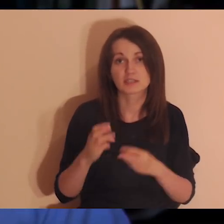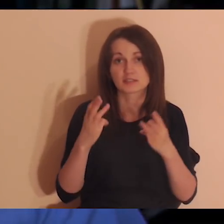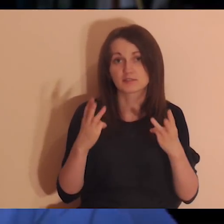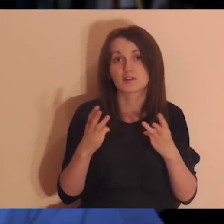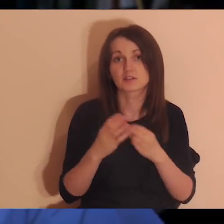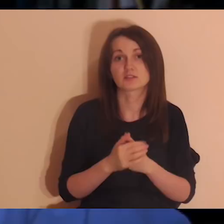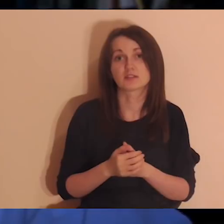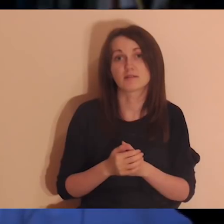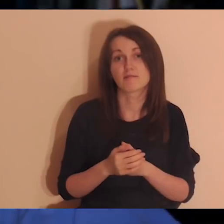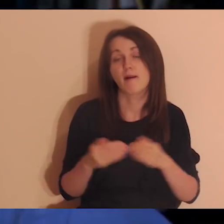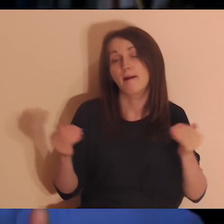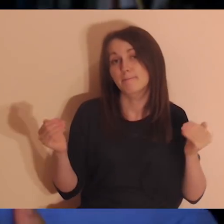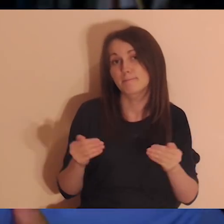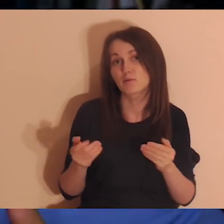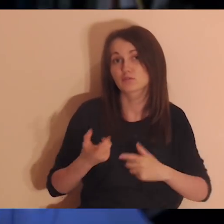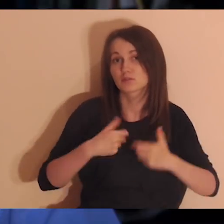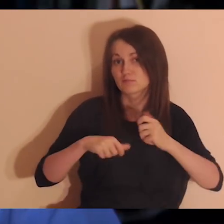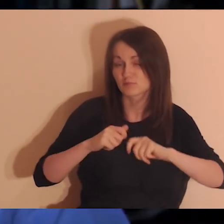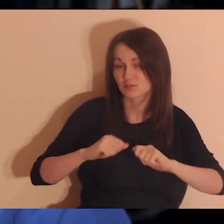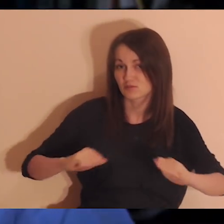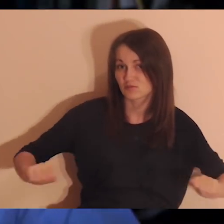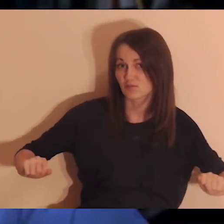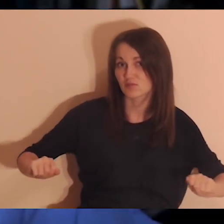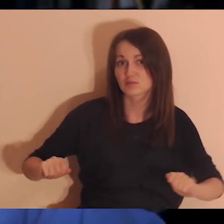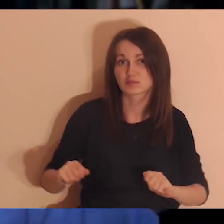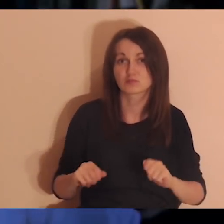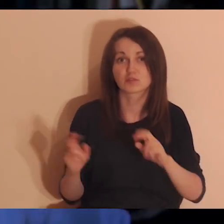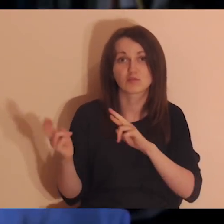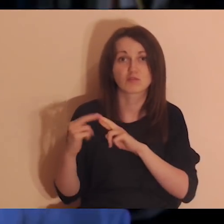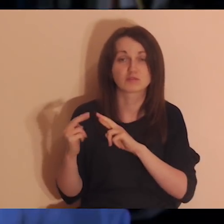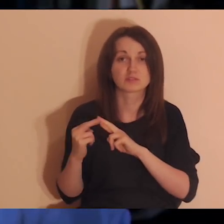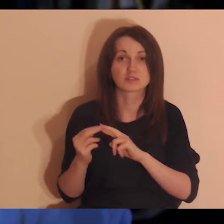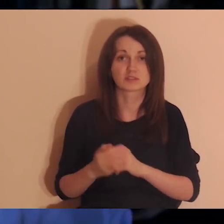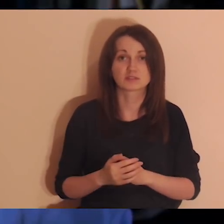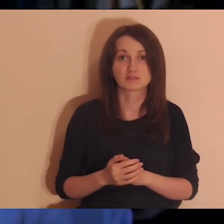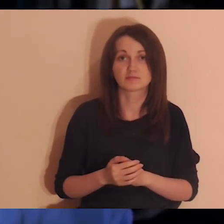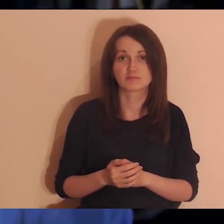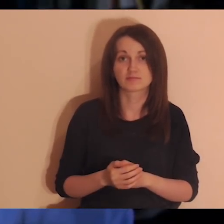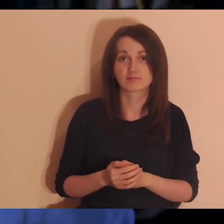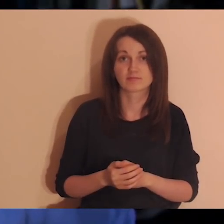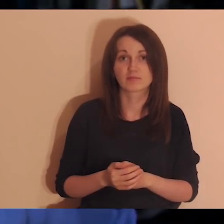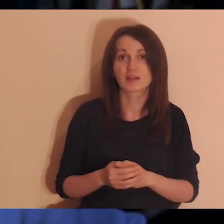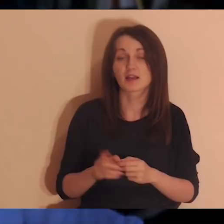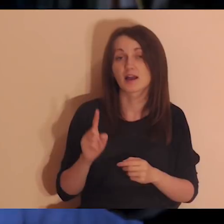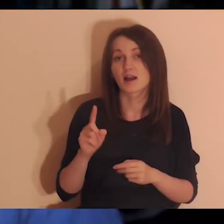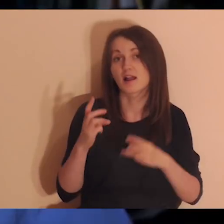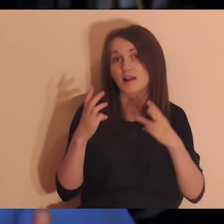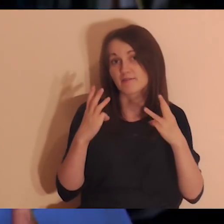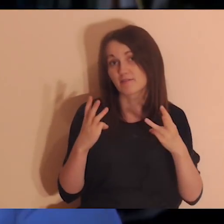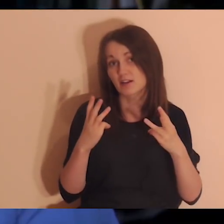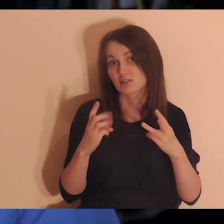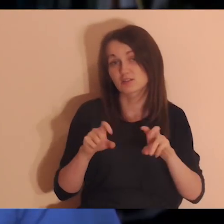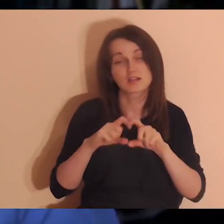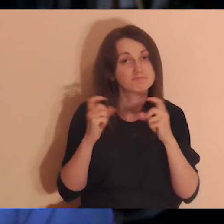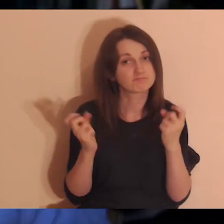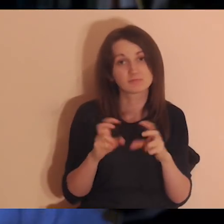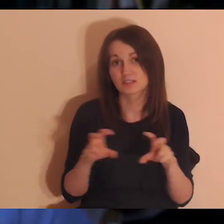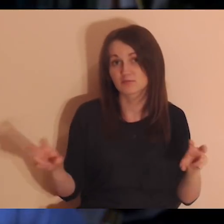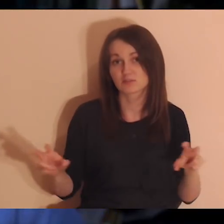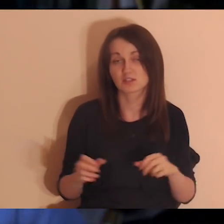Tak się życie układa, że nam się kontakt rozluźnia, ale to nie znaczy, że się ważność rozluźnia.